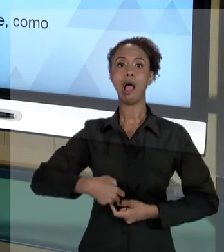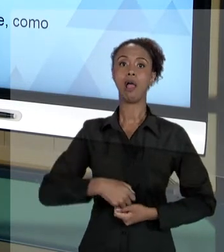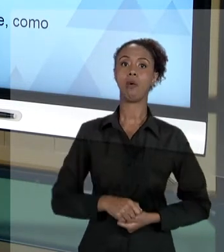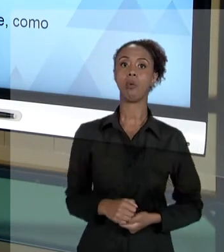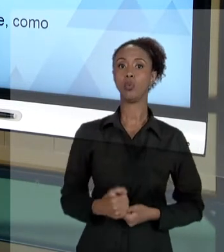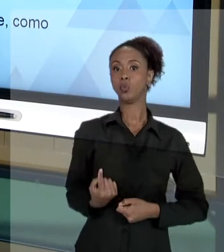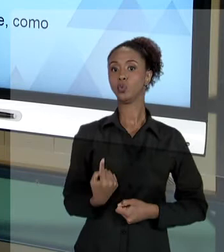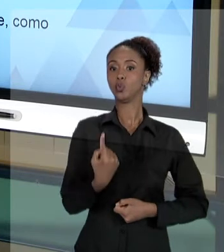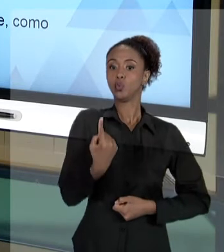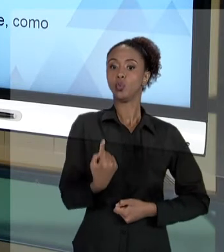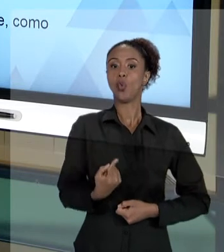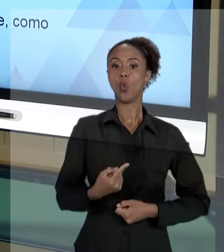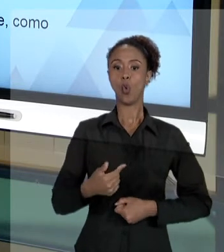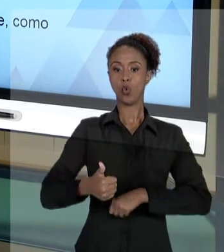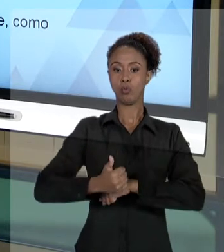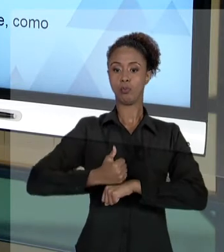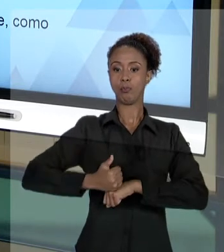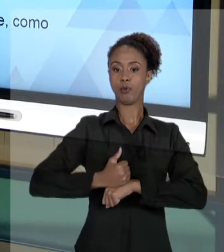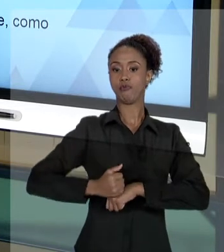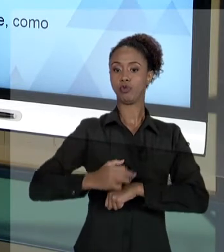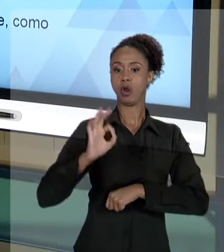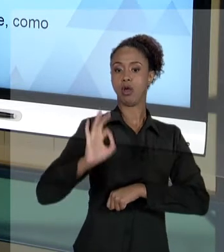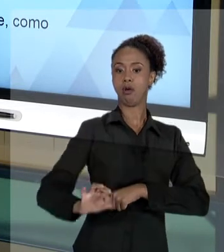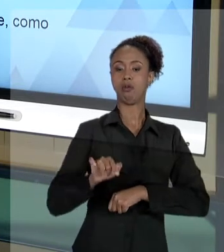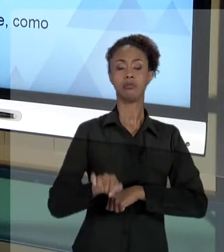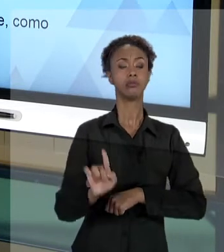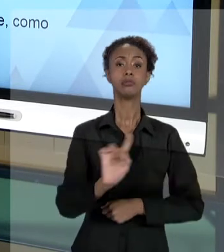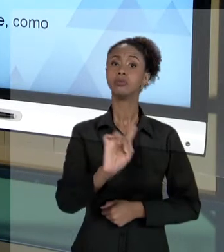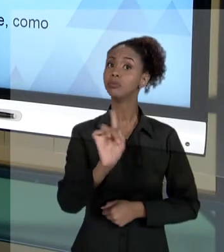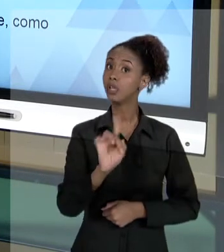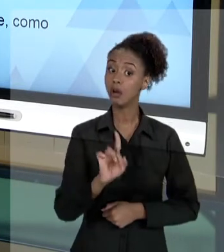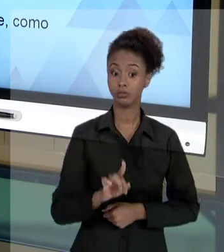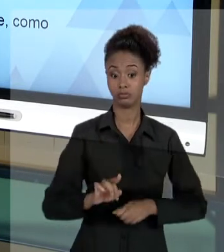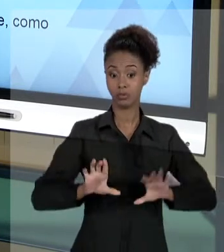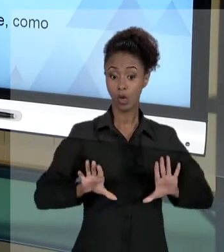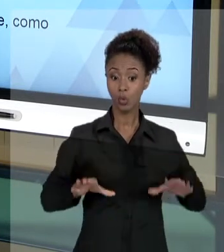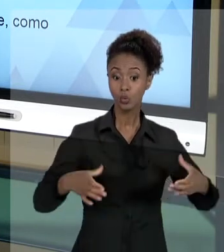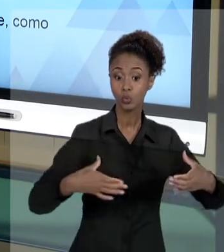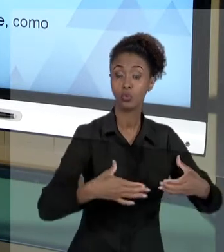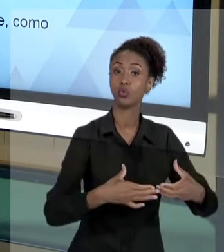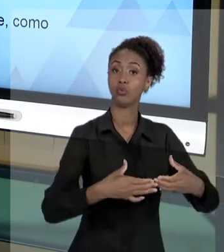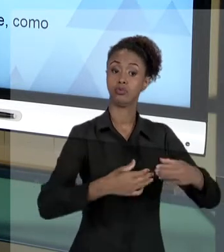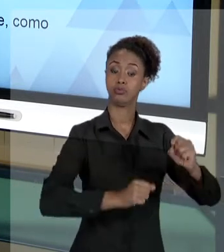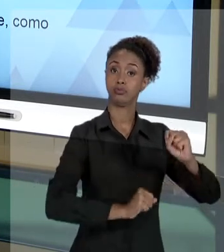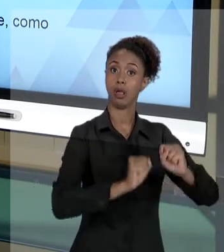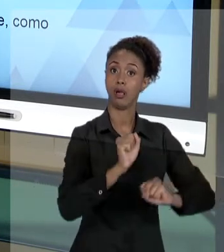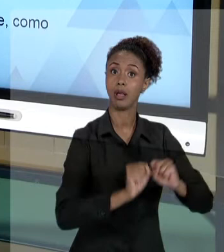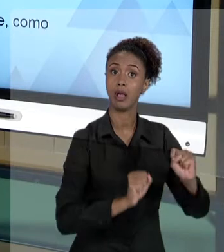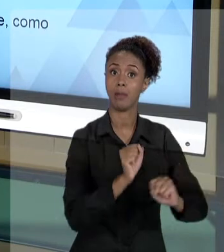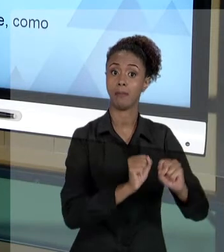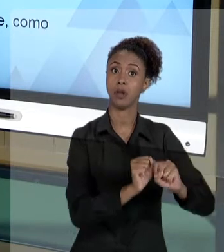FUNÇÃO. ELE TEM QUE COMPREENDER QUE FAZ PARTE DE UMA ORGANIZAÇÃO EM QUE AS DEMANDAS NÃO SÃO A